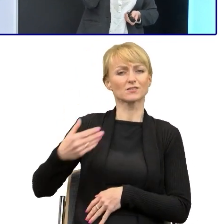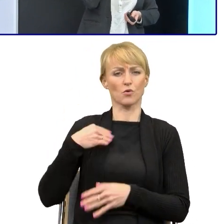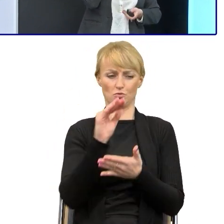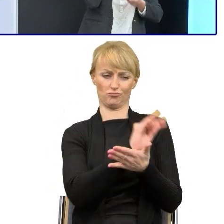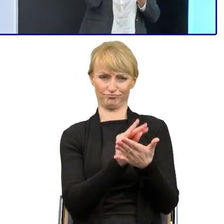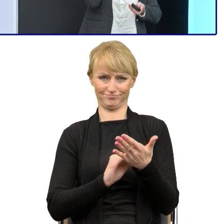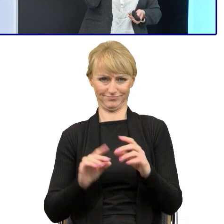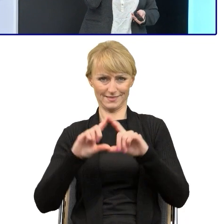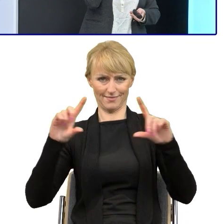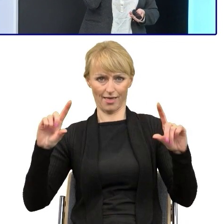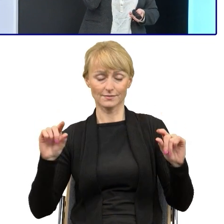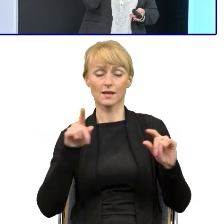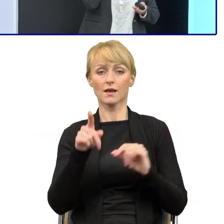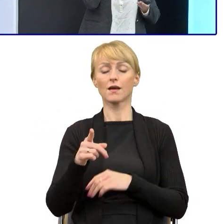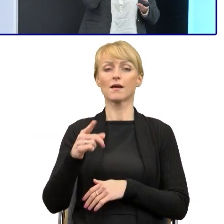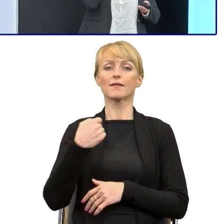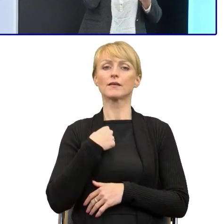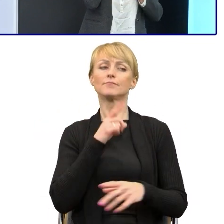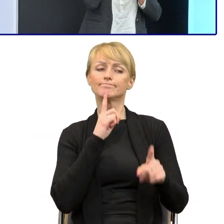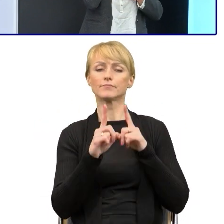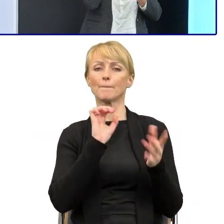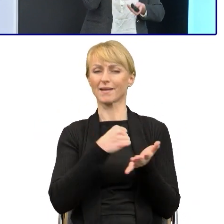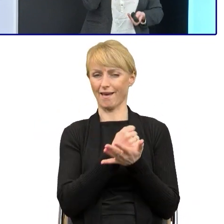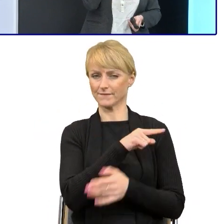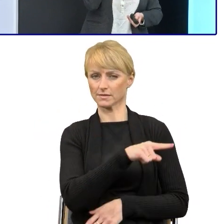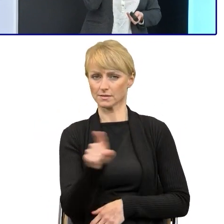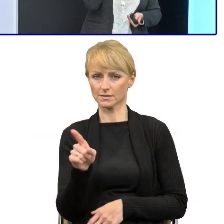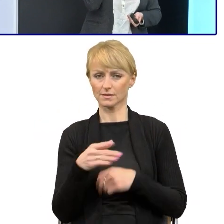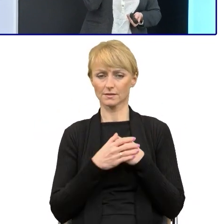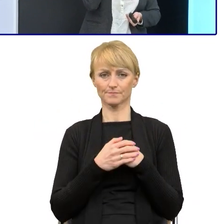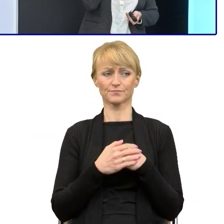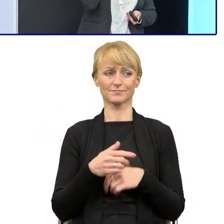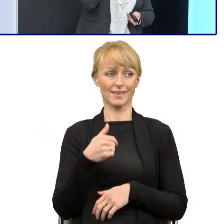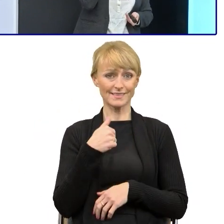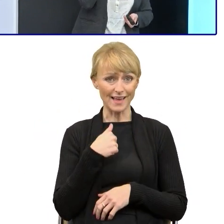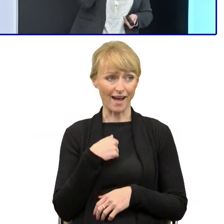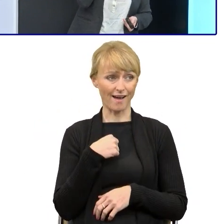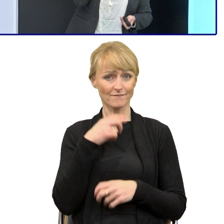bo ja rozmawiając z prawnikami, to mówiłam im to nie ja, Krysia Skrabek wymyśliłam zasady prostego języka,